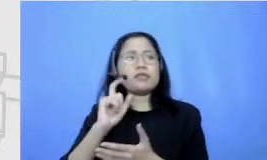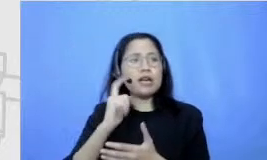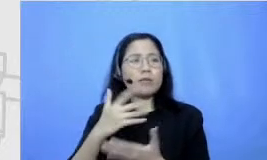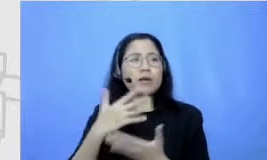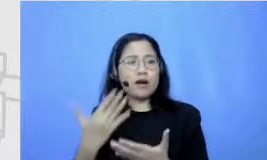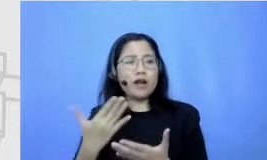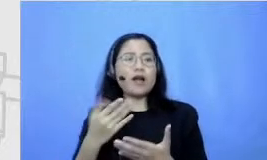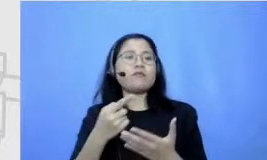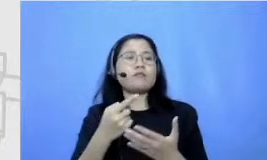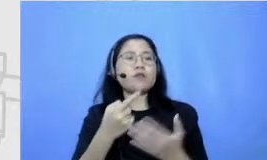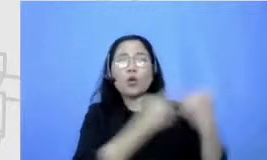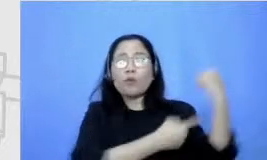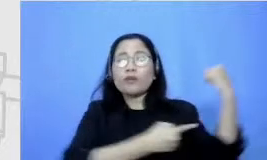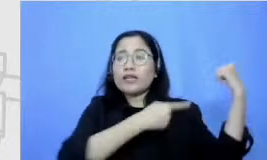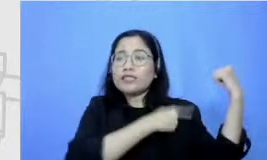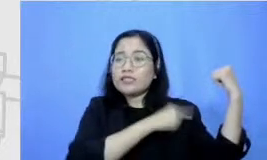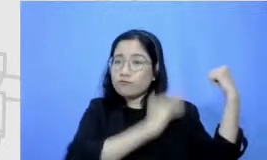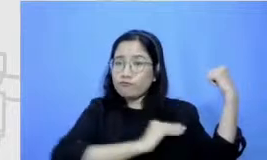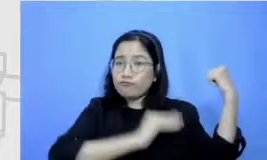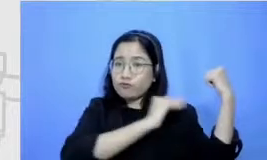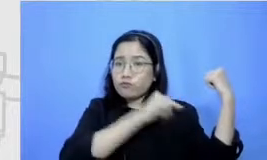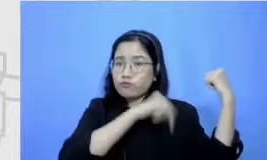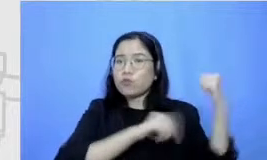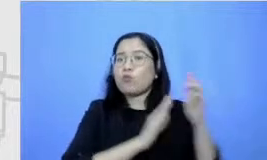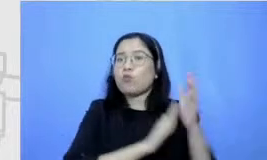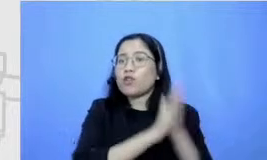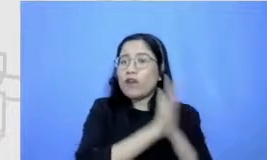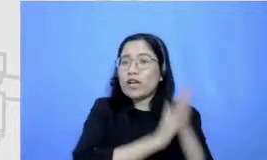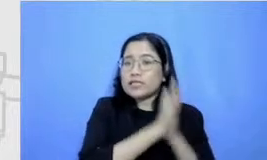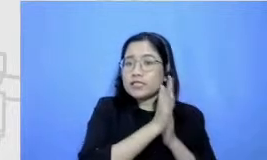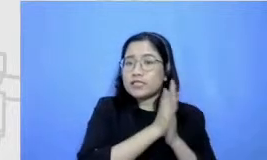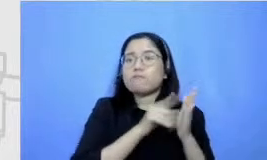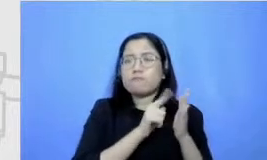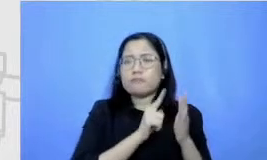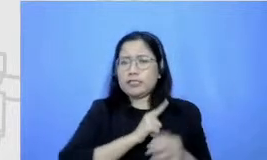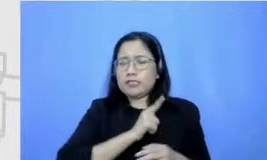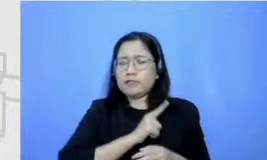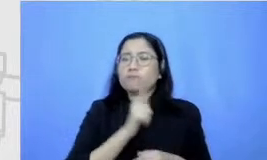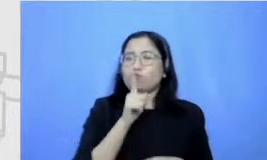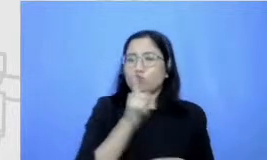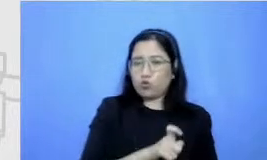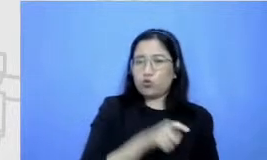itu kan ju ga perlu motivasi internal dari dalam kan dan susu itu yang harus jadi kunci Jadi bukan